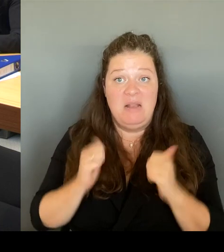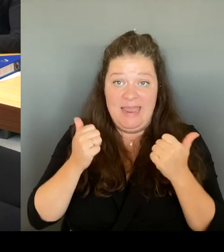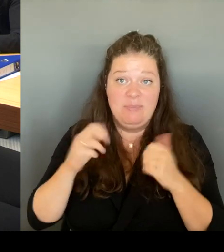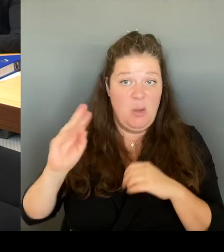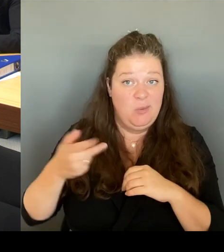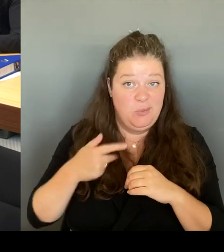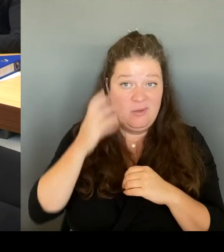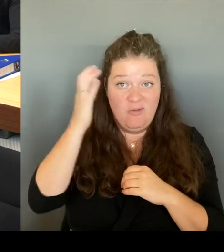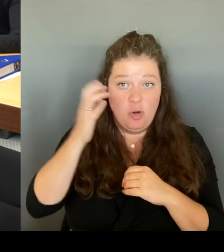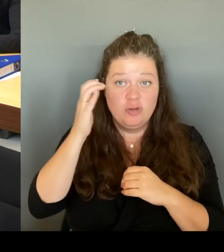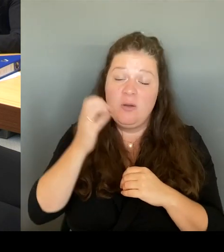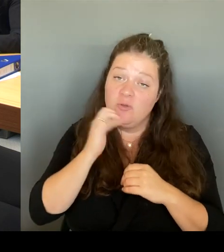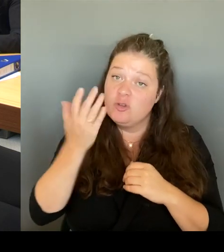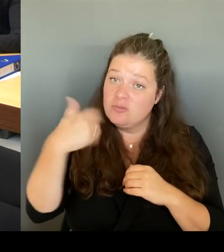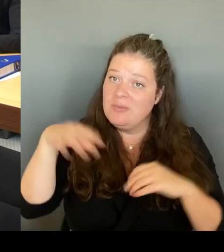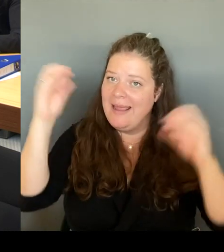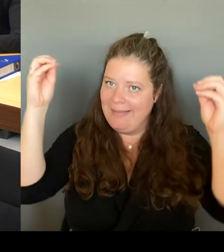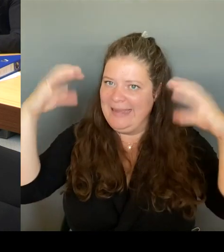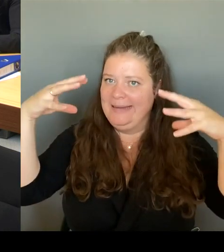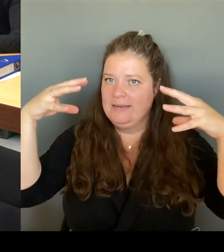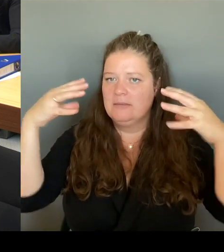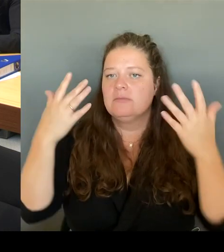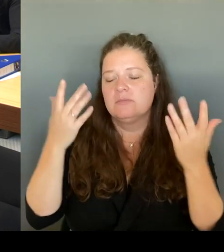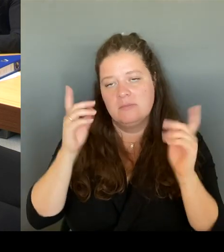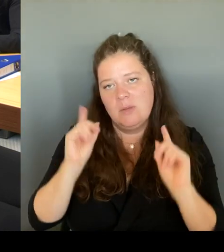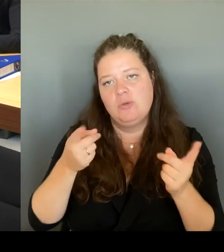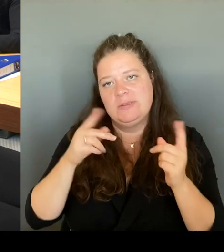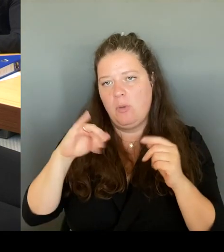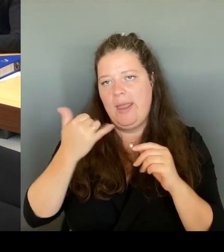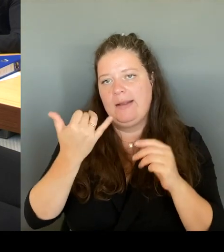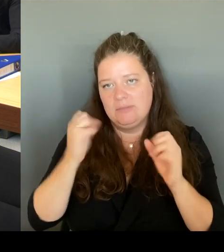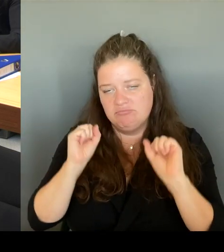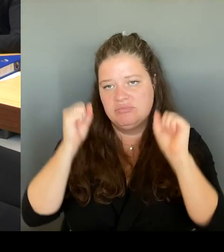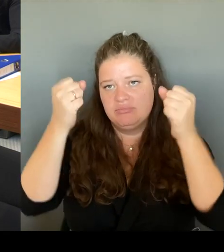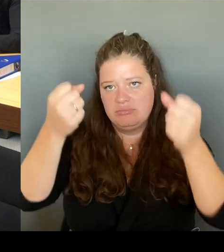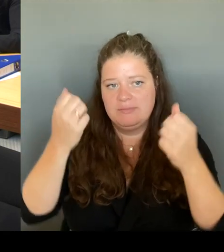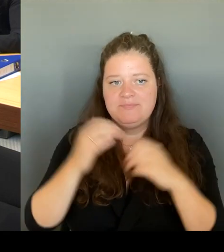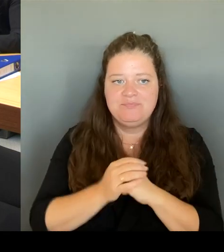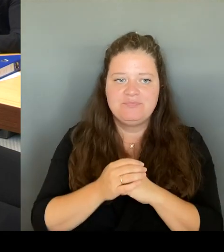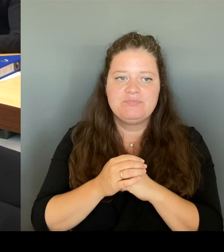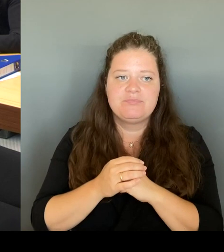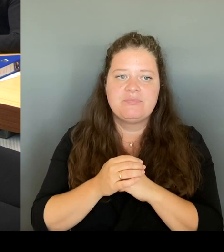Wohnungsbaugesellschaft, weil die ist dort, wir werden natürlich auch mit der Gesundheitssenatorin